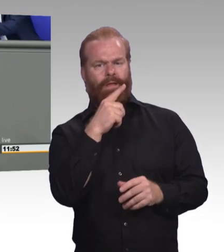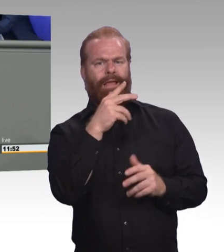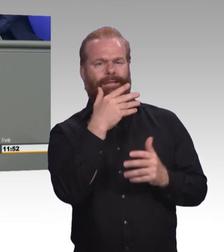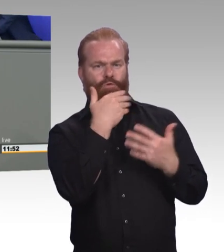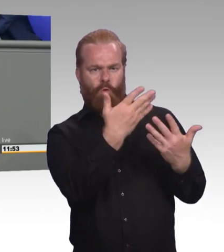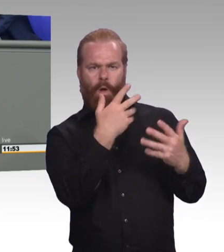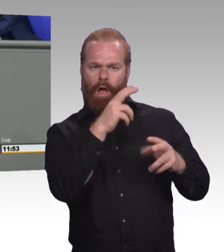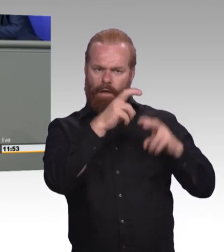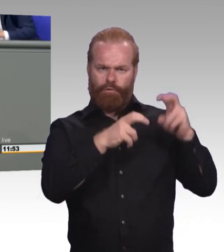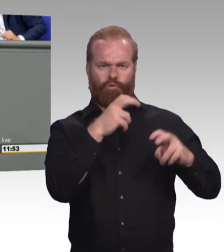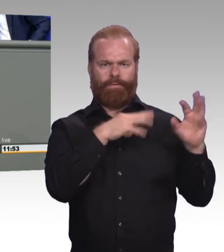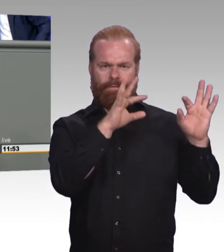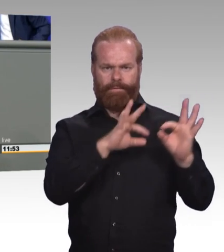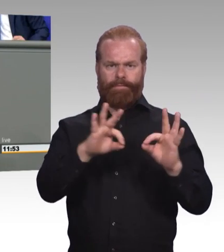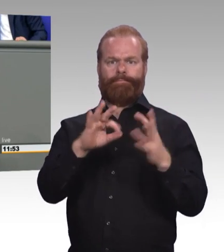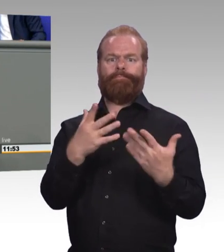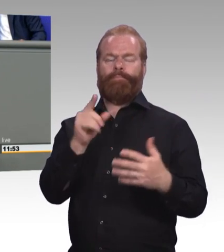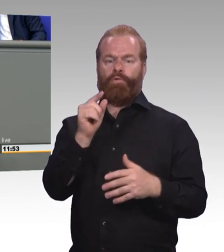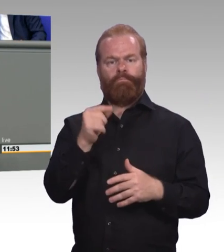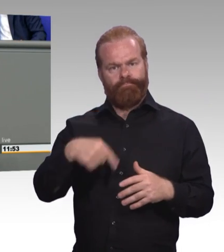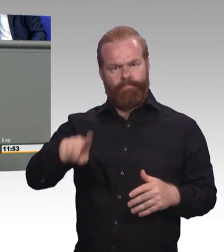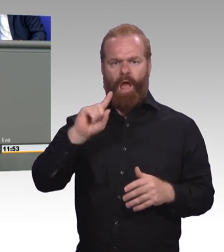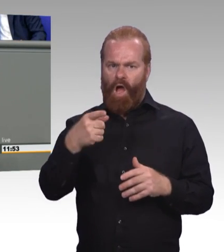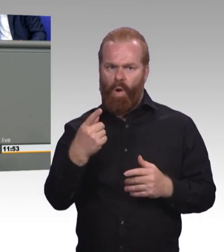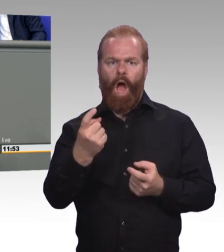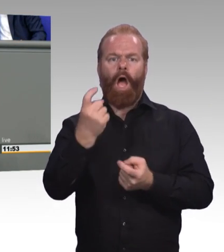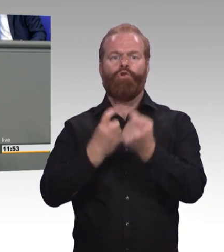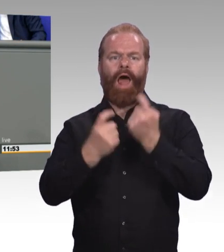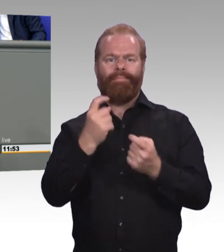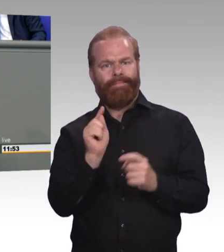und beispielsweise das Erasmus-Programm, was ja europaweit formal auch Azubis offensteht, ausbauen.